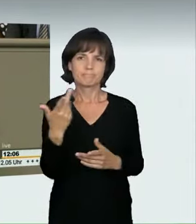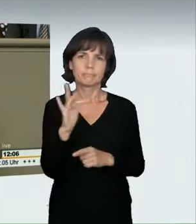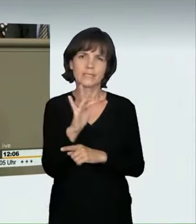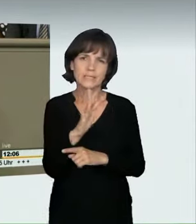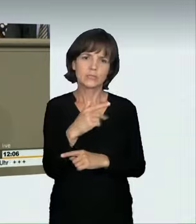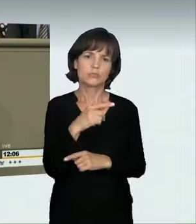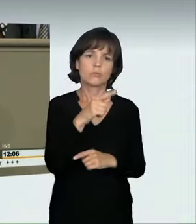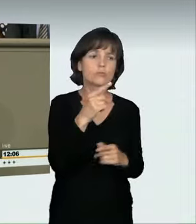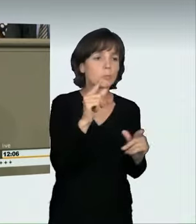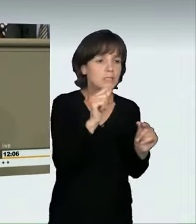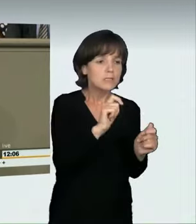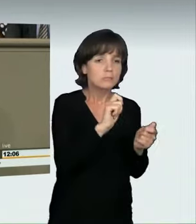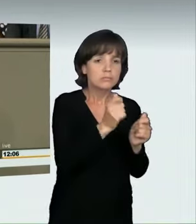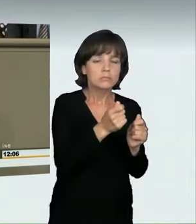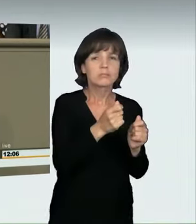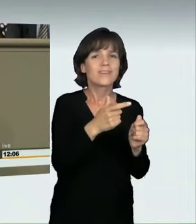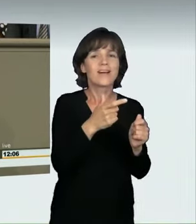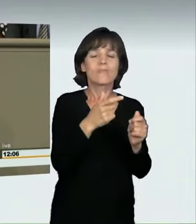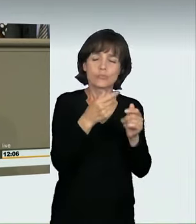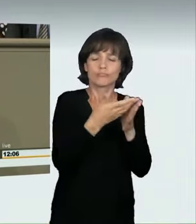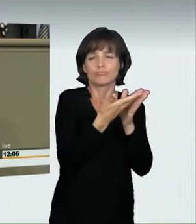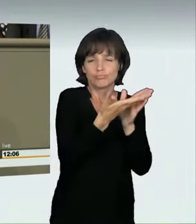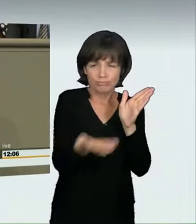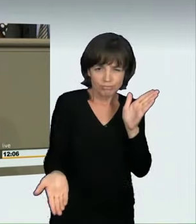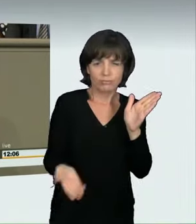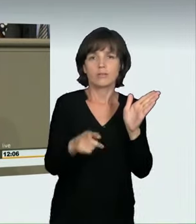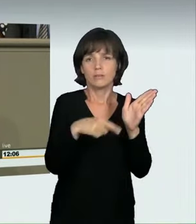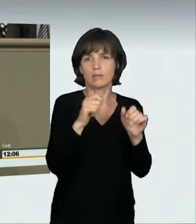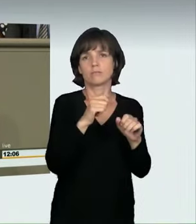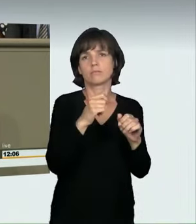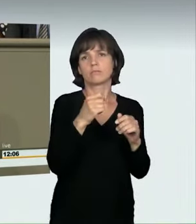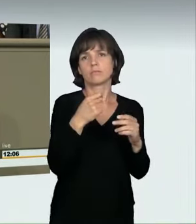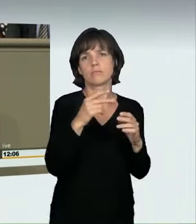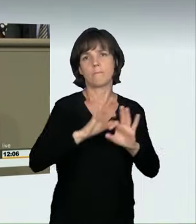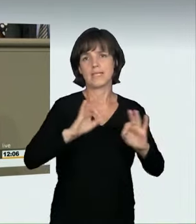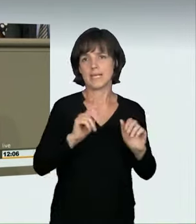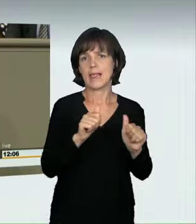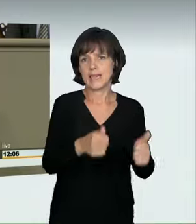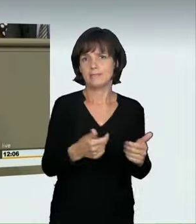dass durch die geforderte nur leichte Änderung von § 315c ein Großteil der Tatbestände nicht umfasst würde. In diesem Sinne haben wir, glaube ich,